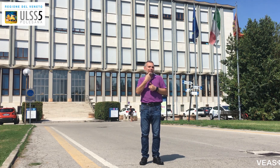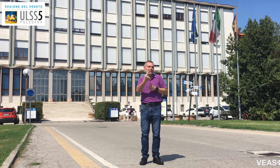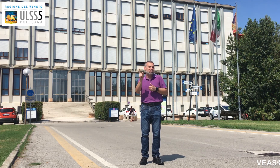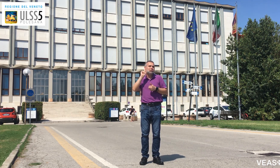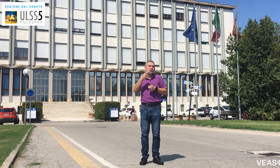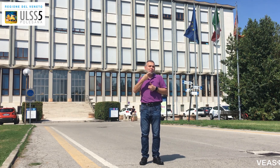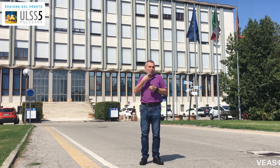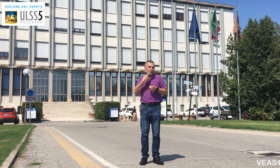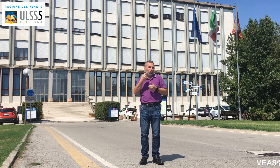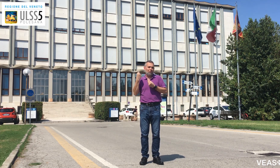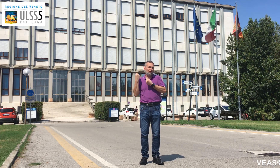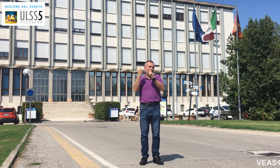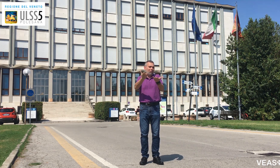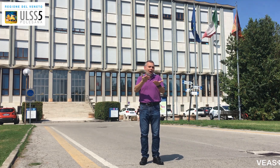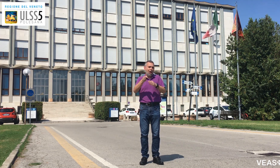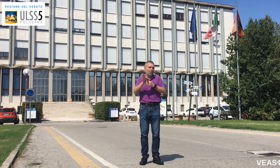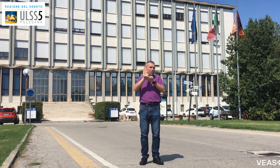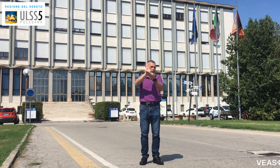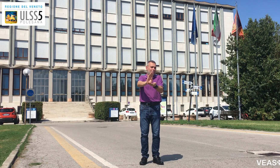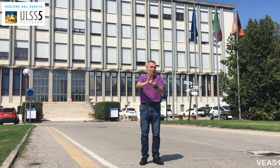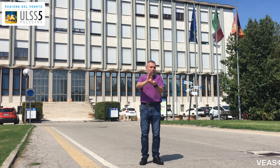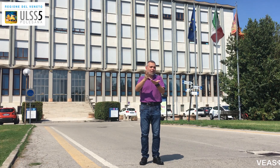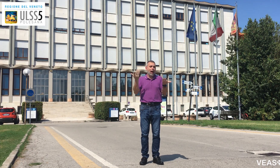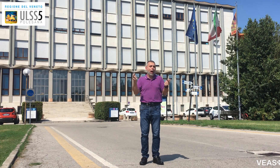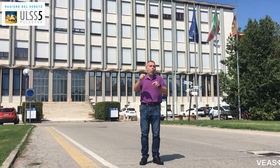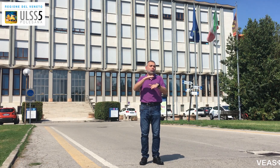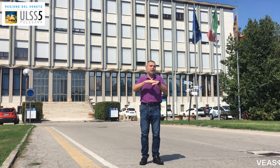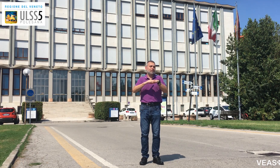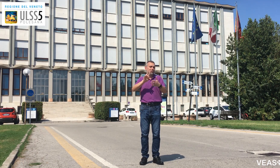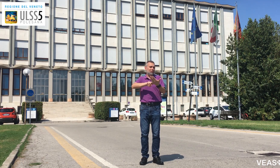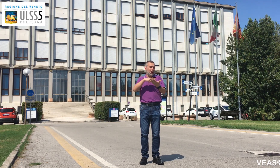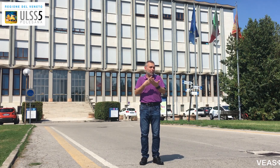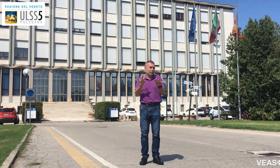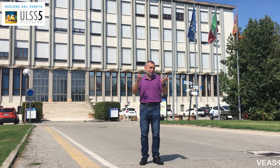basta avvisare che sei sordo e ti danno subito il tablet